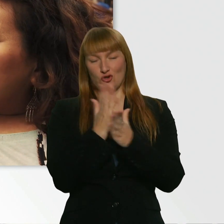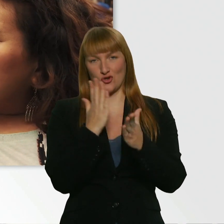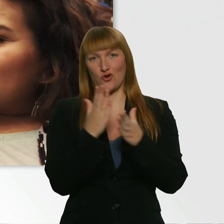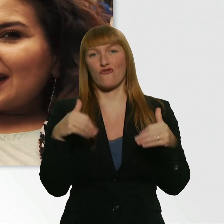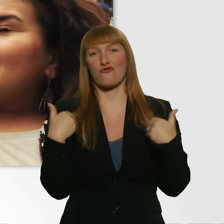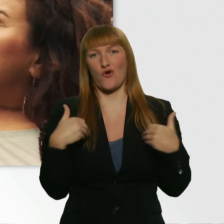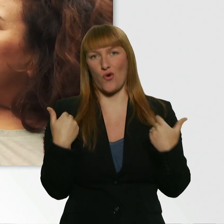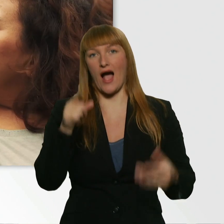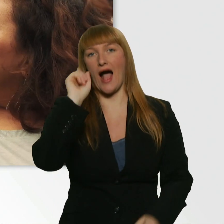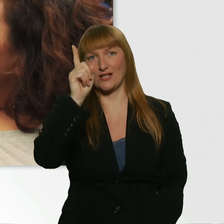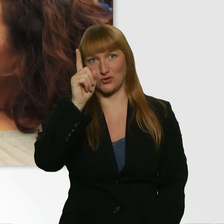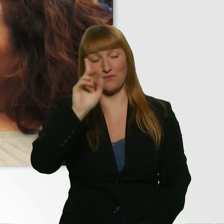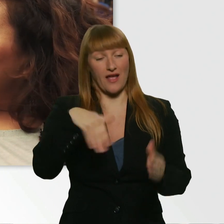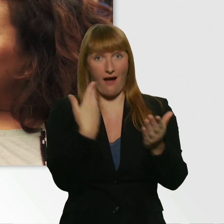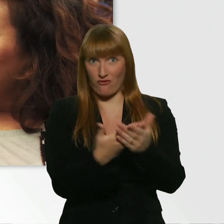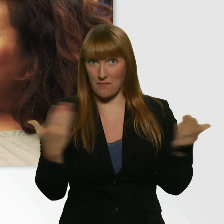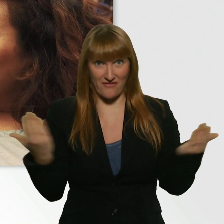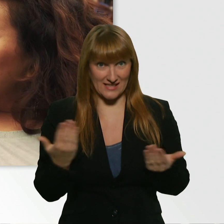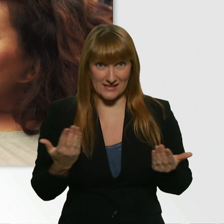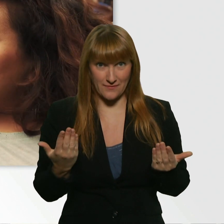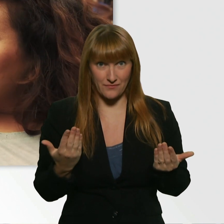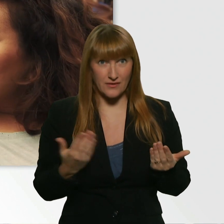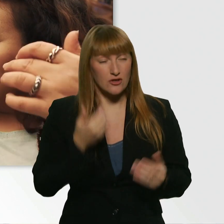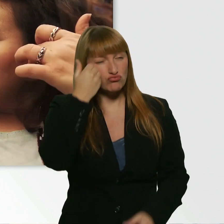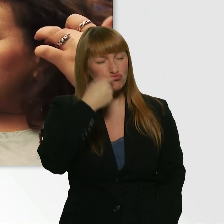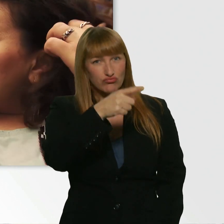Und zwar sollst du dir eine Person aussuchen.